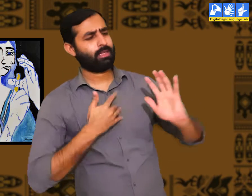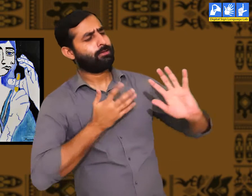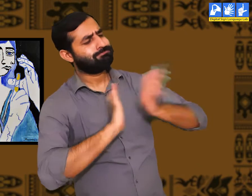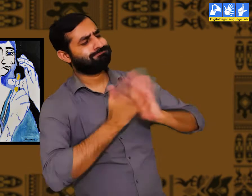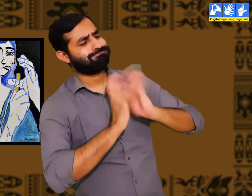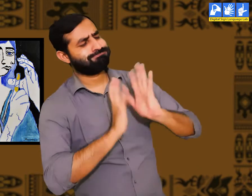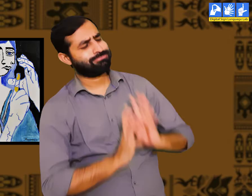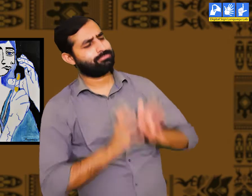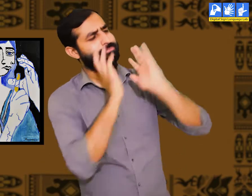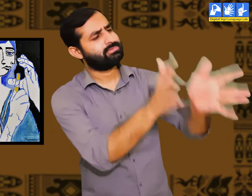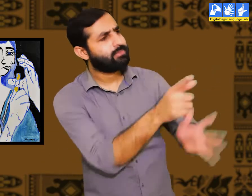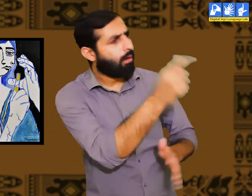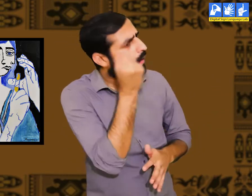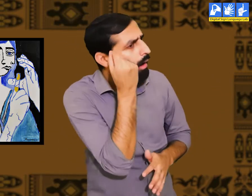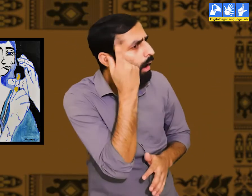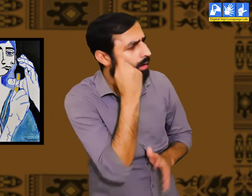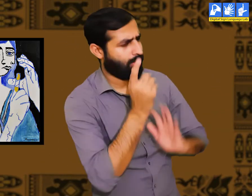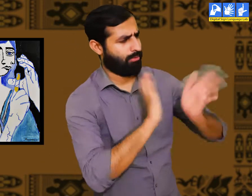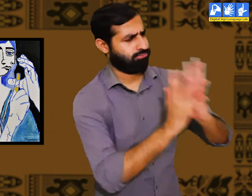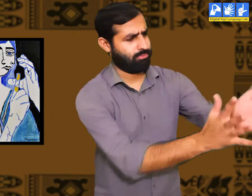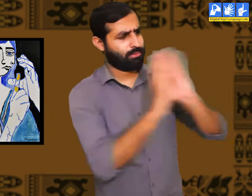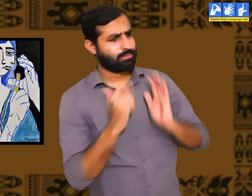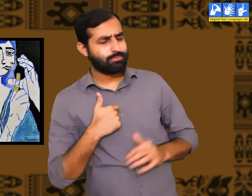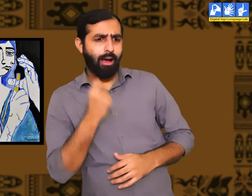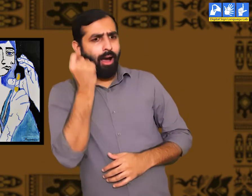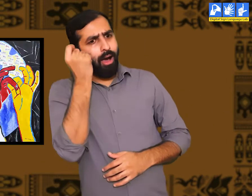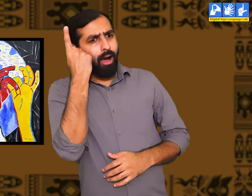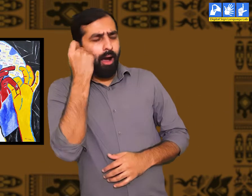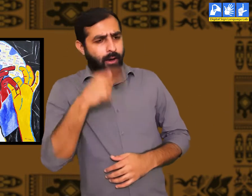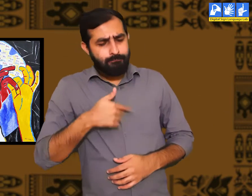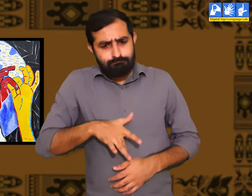वे एक दूसरे के साथ सम्प्रेषण के लिए सांकेतिक भाषा का प्रयोग करते हैं।